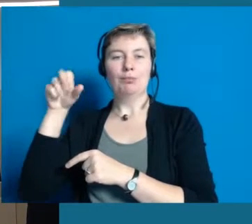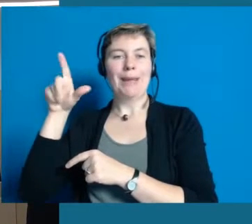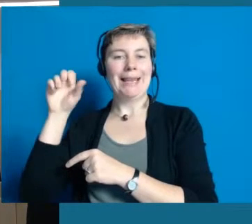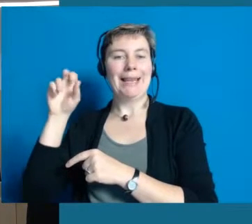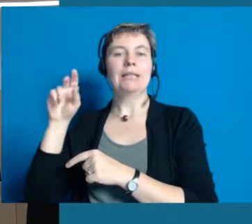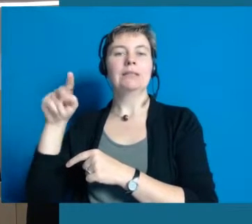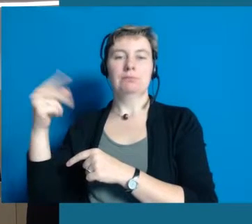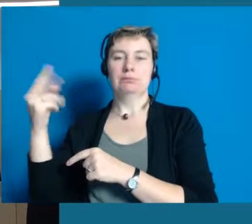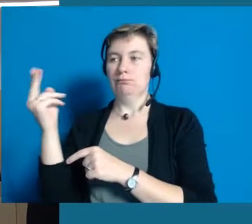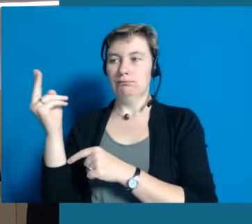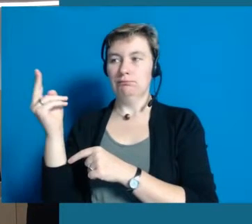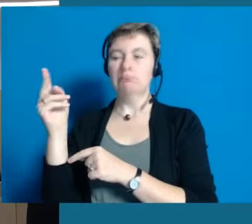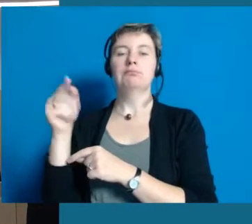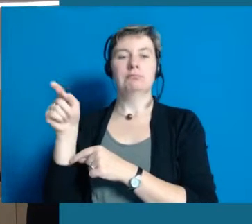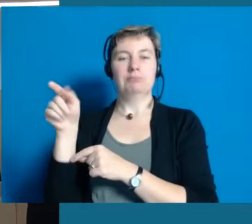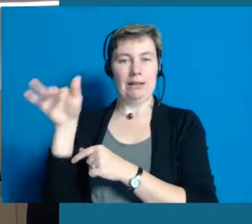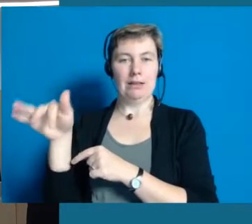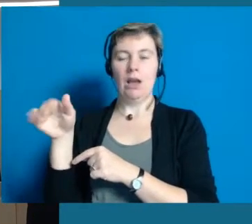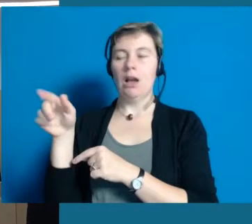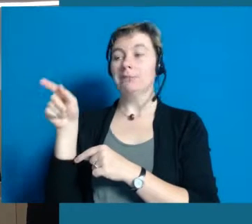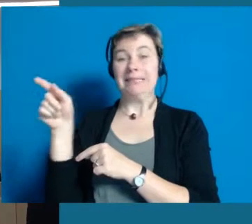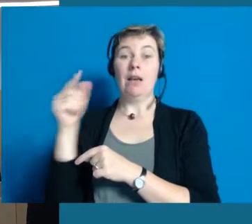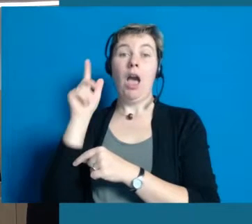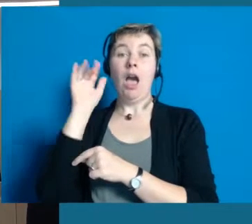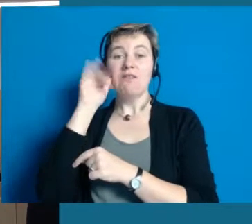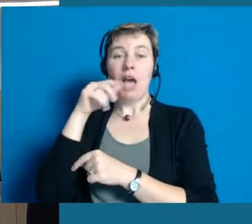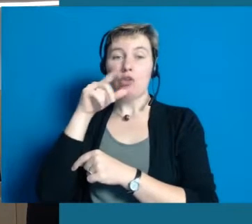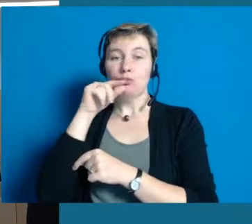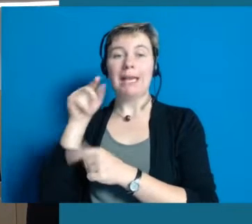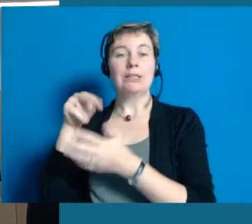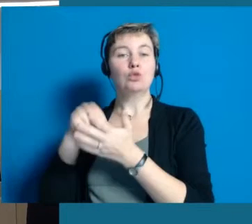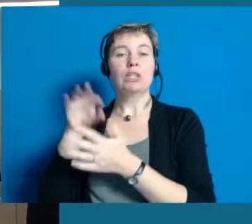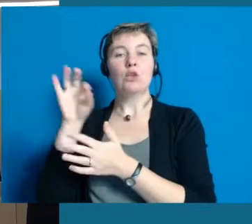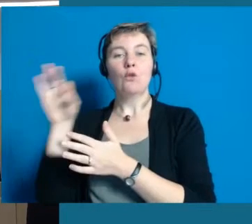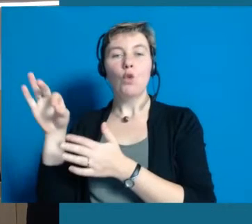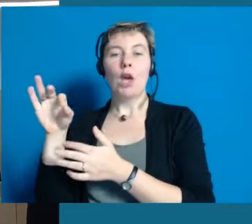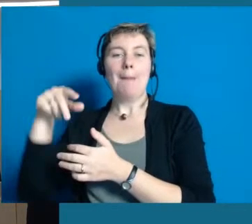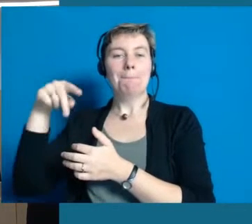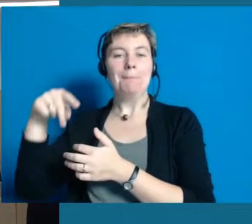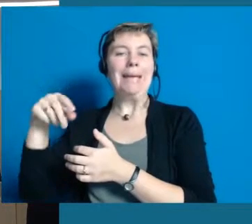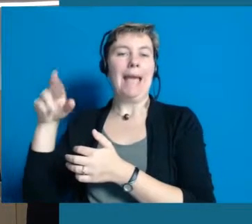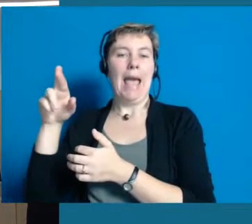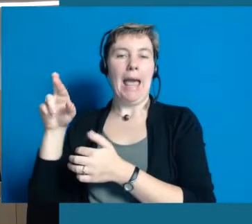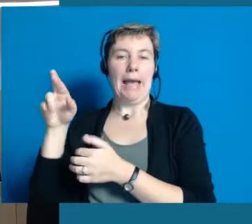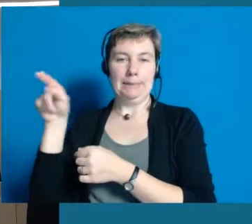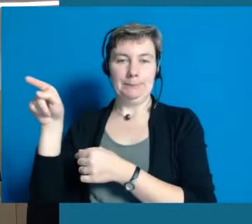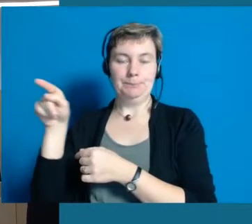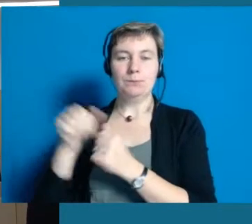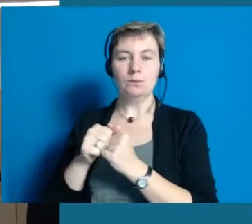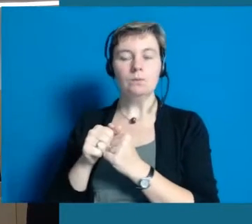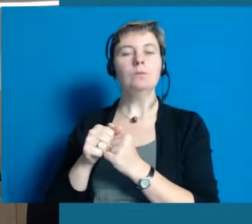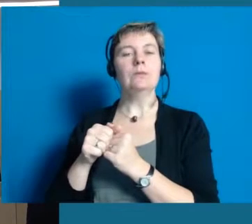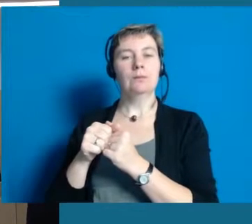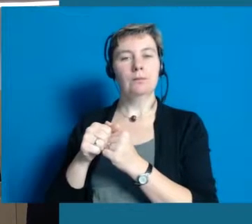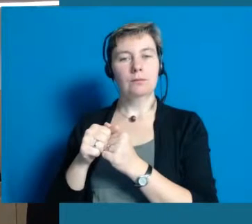die für die PR zuständig ist, also die Öffentlichkeitsarbeit unter sich hat.